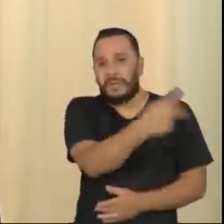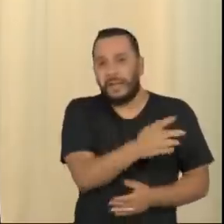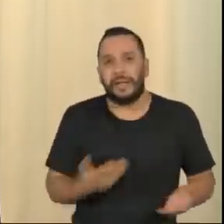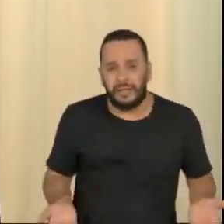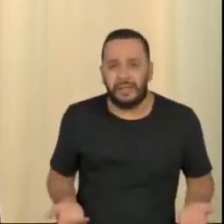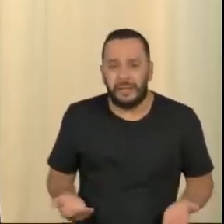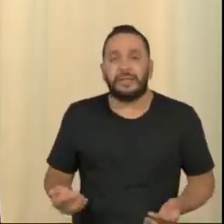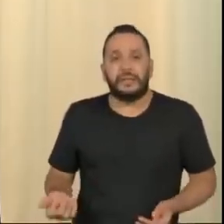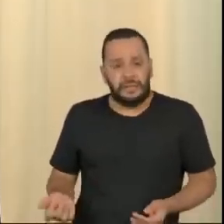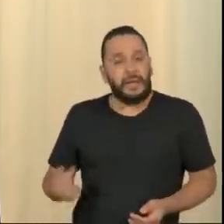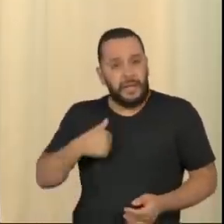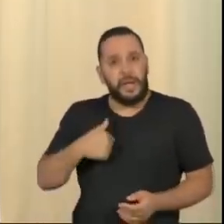Ou eu sou irresponsável, ou não sou.